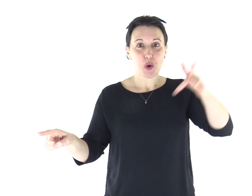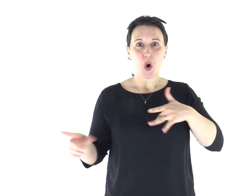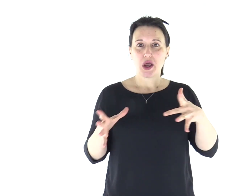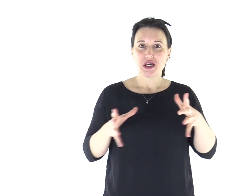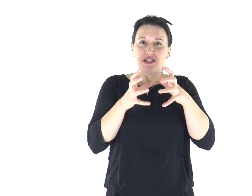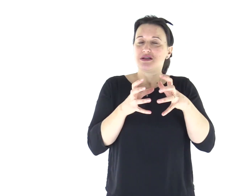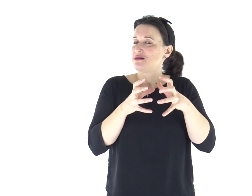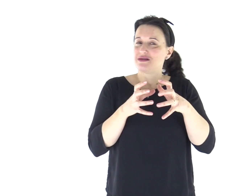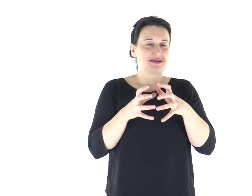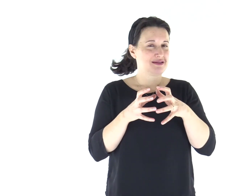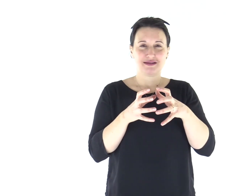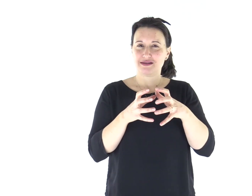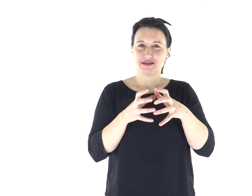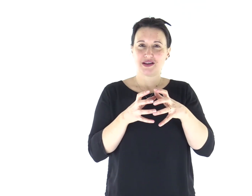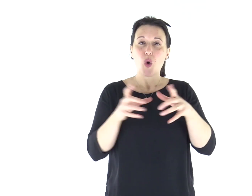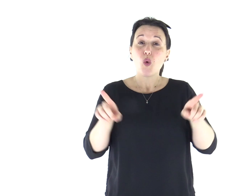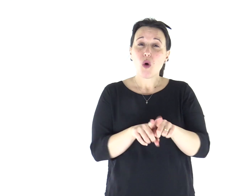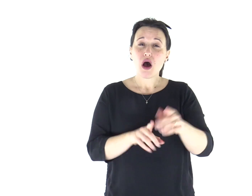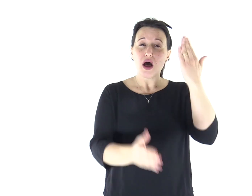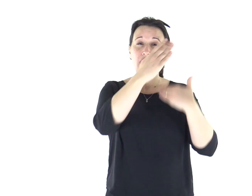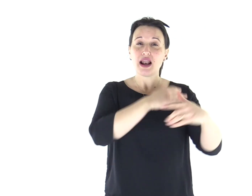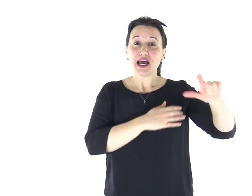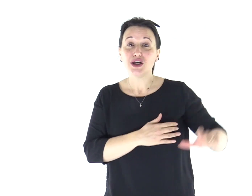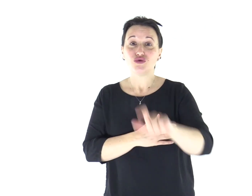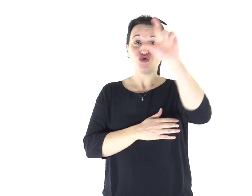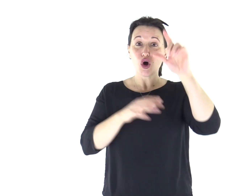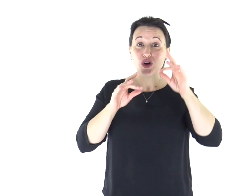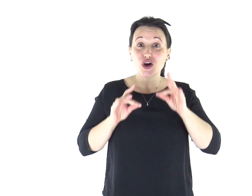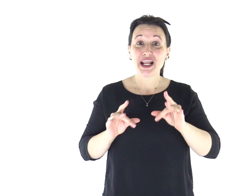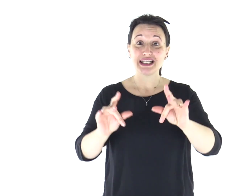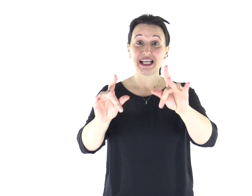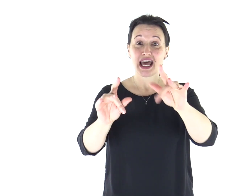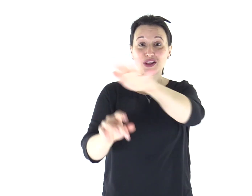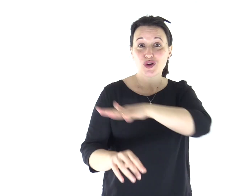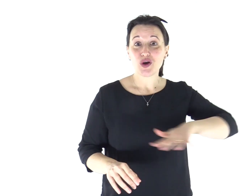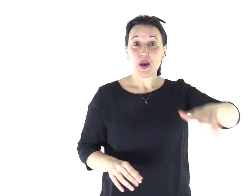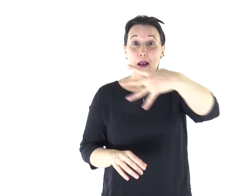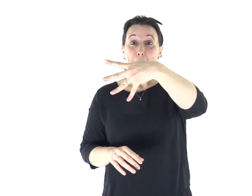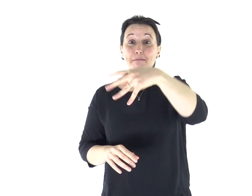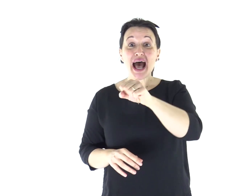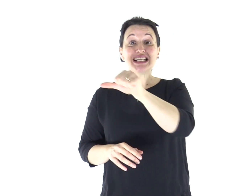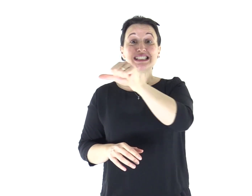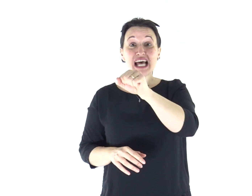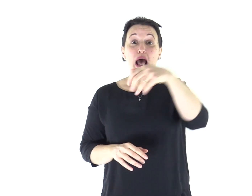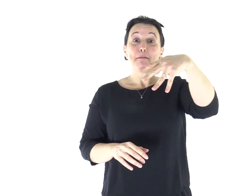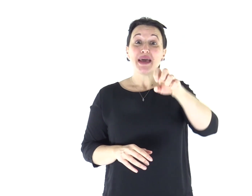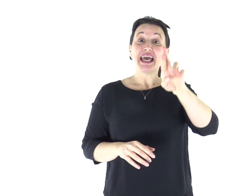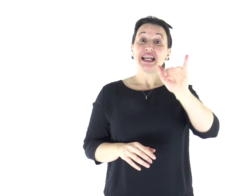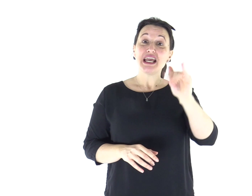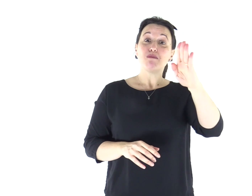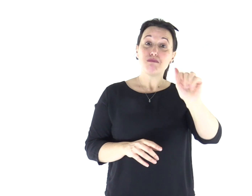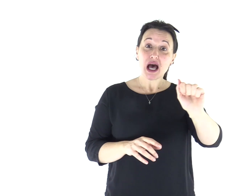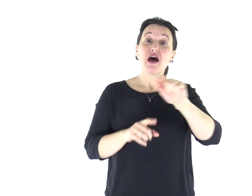«Non indurite il cuore come a Merìba, come nel giorno di Massa nel deserto,